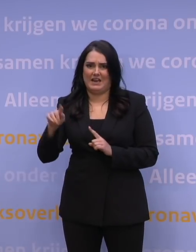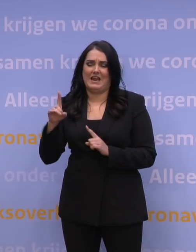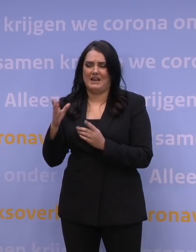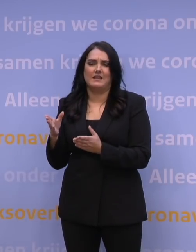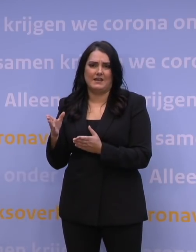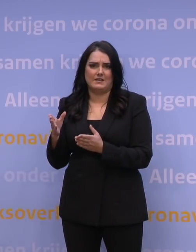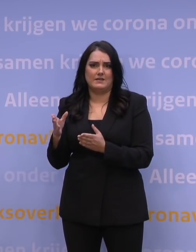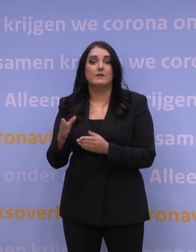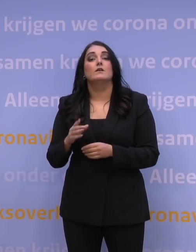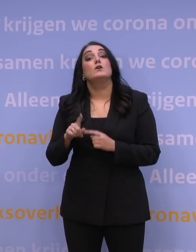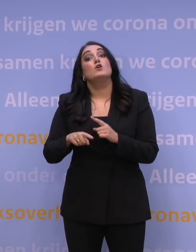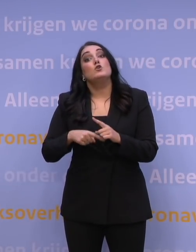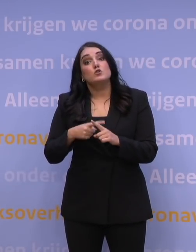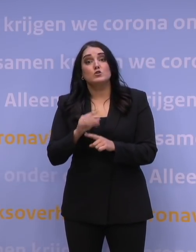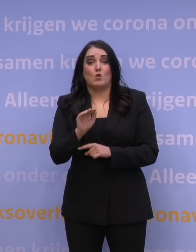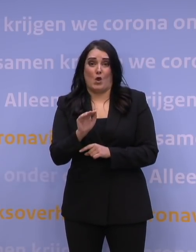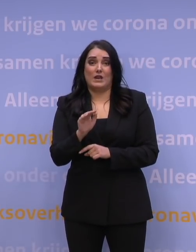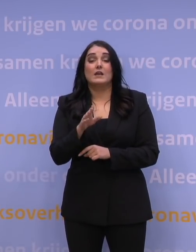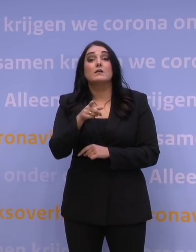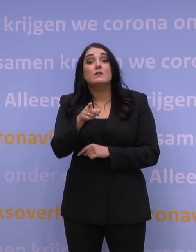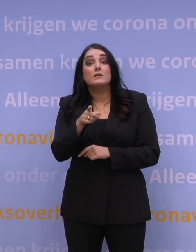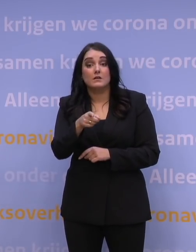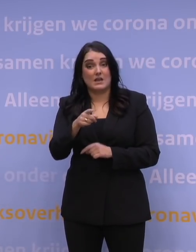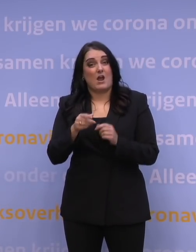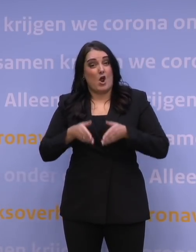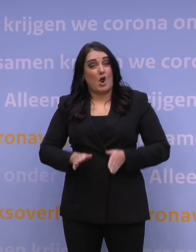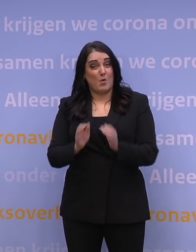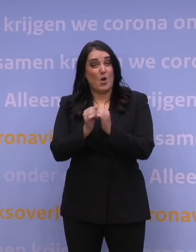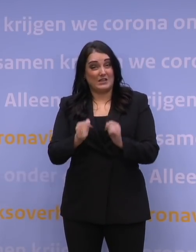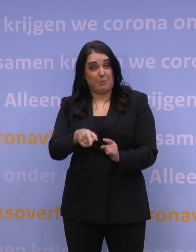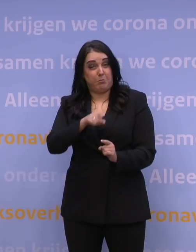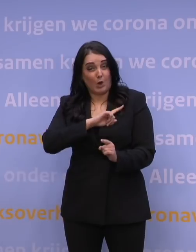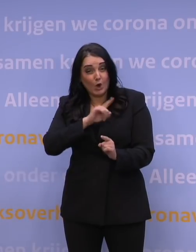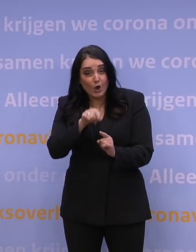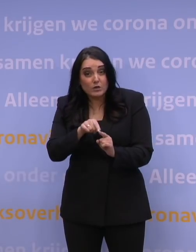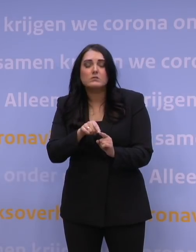En nogmaals: zodra uw geboortejaar aan de beurt is, haal die boosterprik.